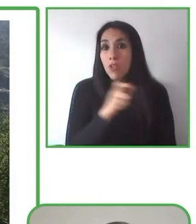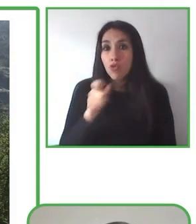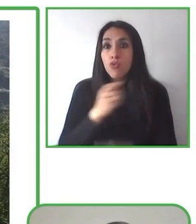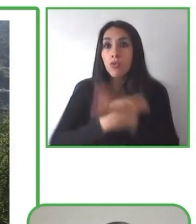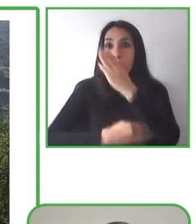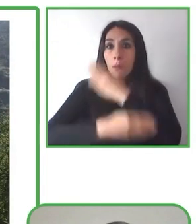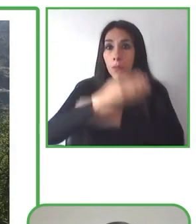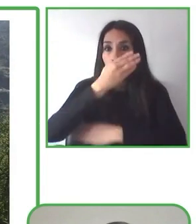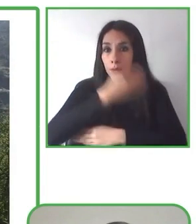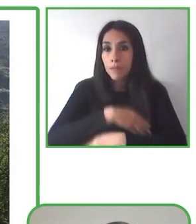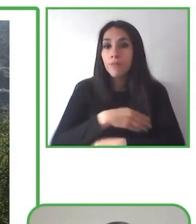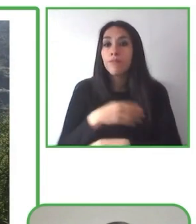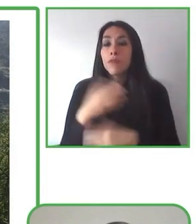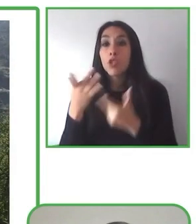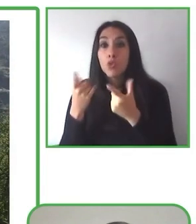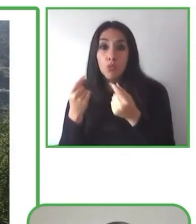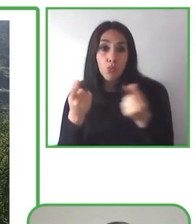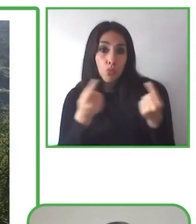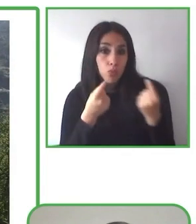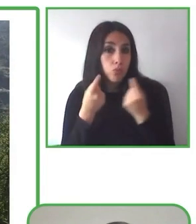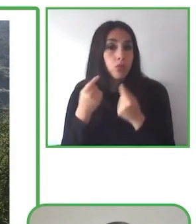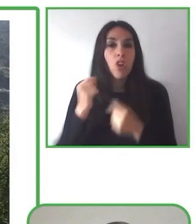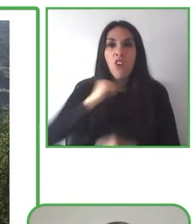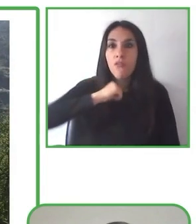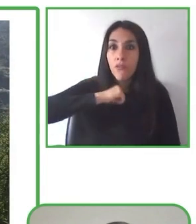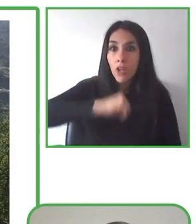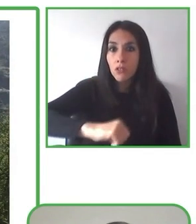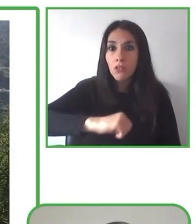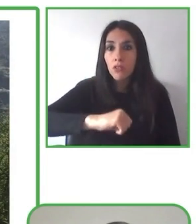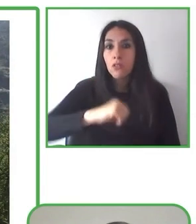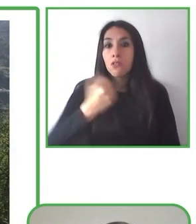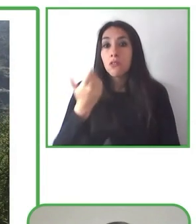Senderismo sin Límites. Hiking without limits. Fundación eres.